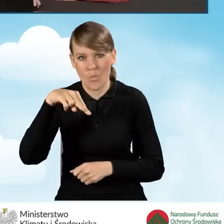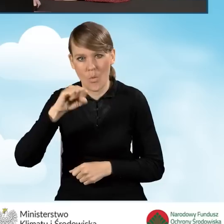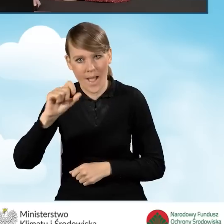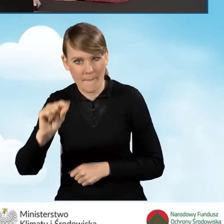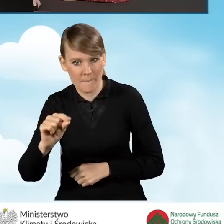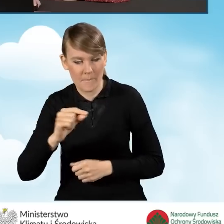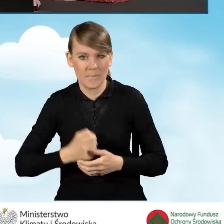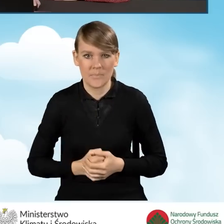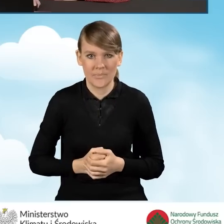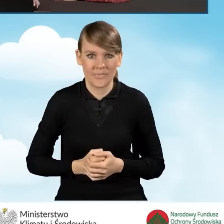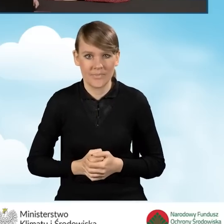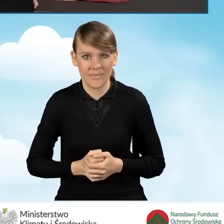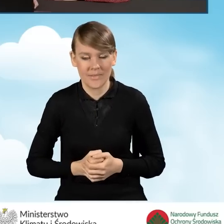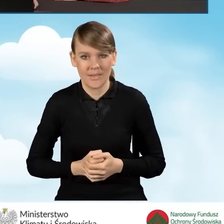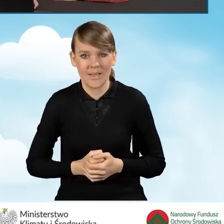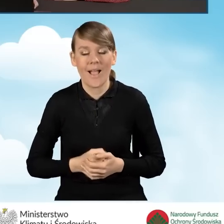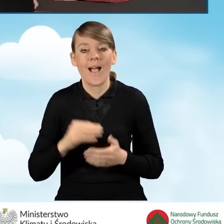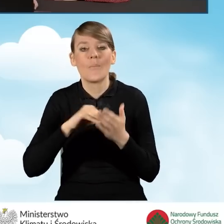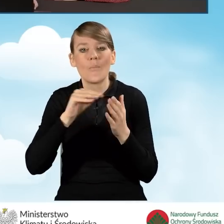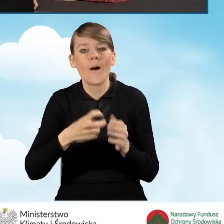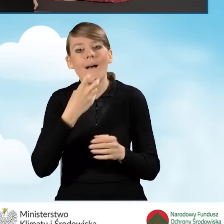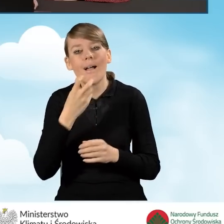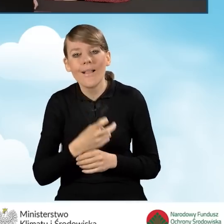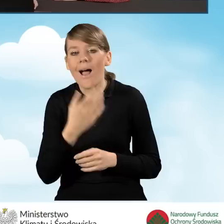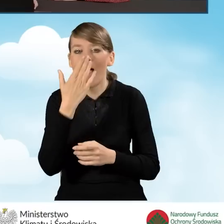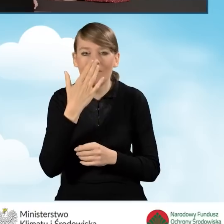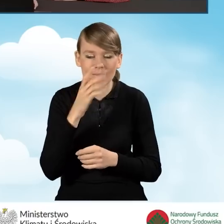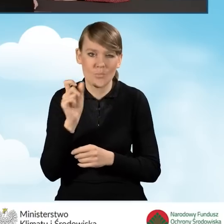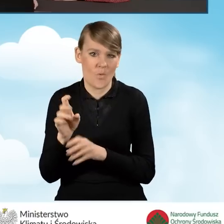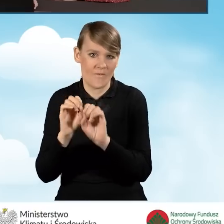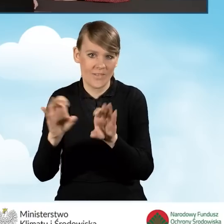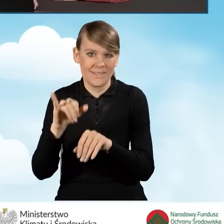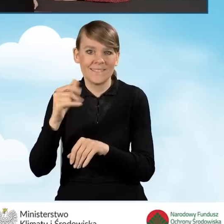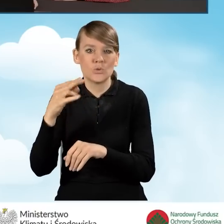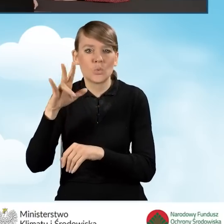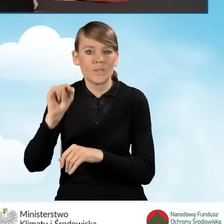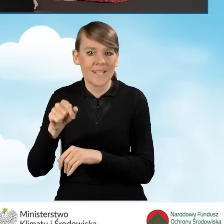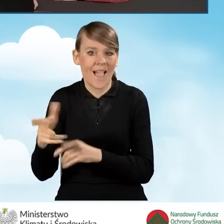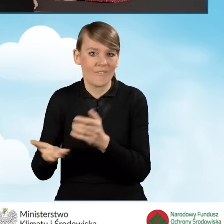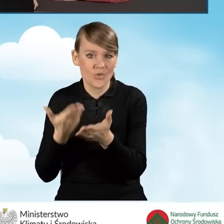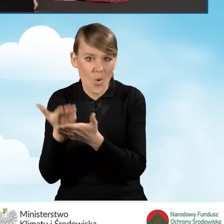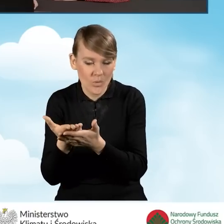Złożenie tego podpisu elektronicznego też jest opisane w instrukcji wypełniania wniosku o dofinansowanie,